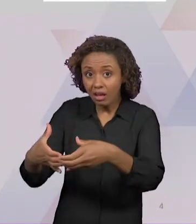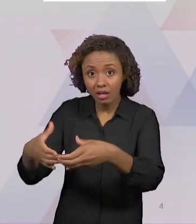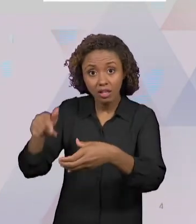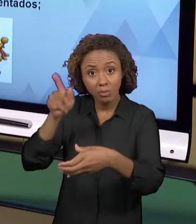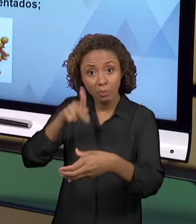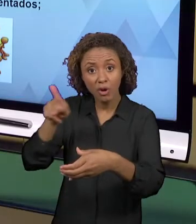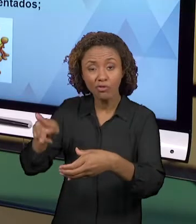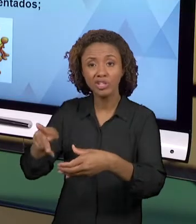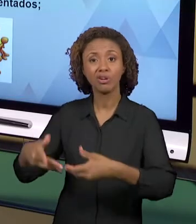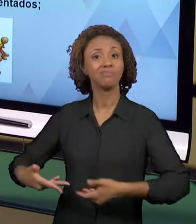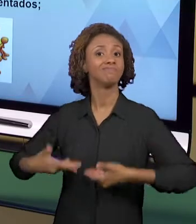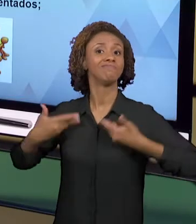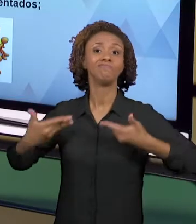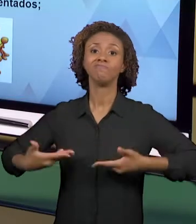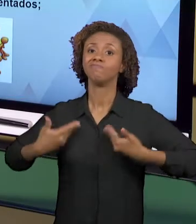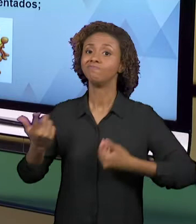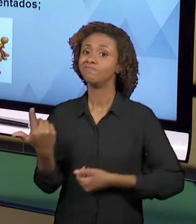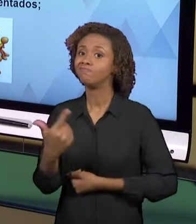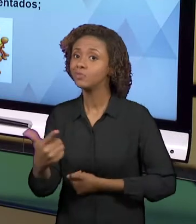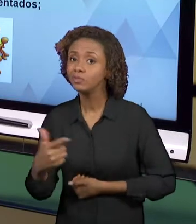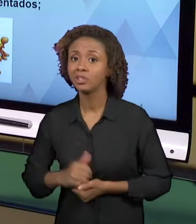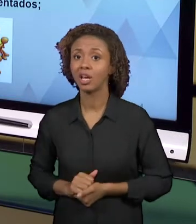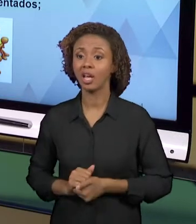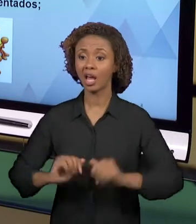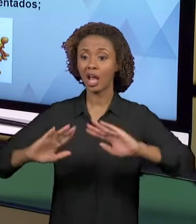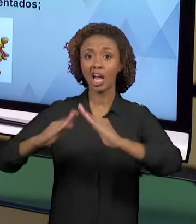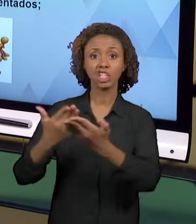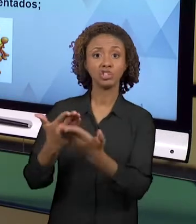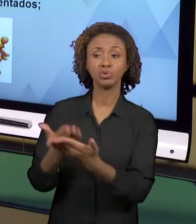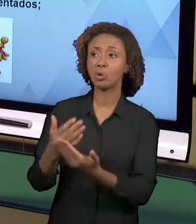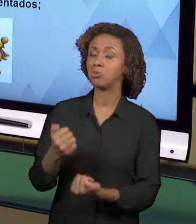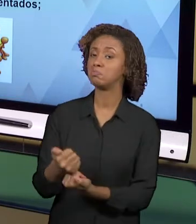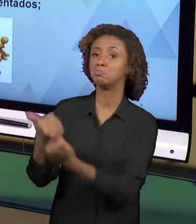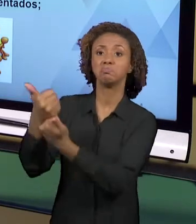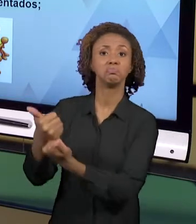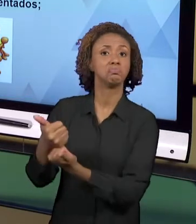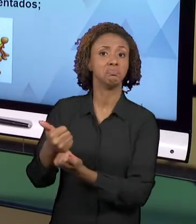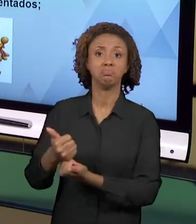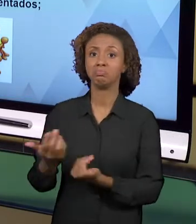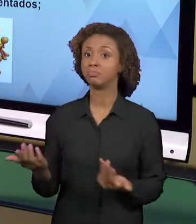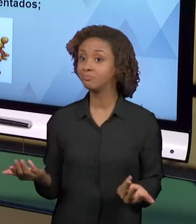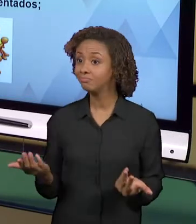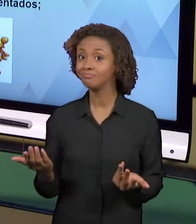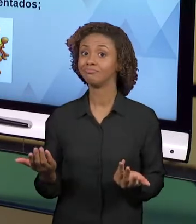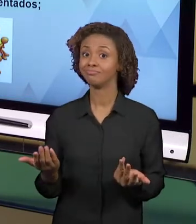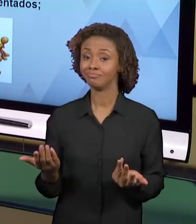INSTITUCIONAL, FALTA CONDIÇÕES QUE O PRÓPRIO